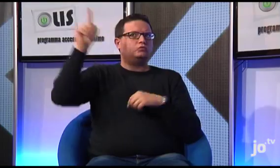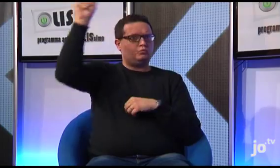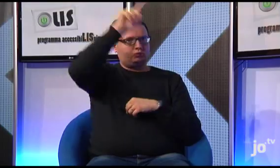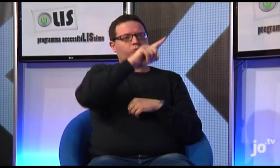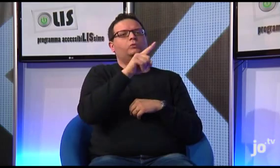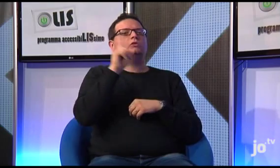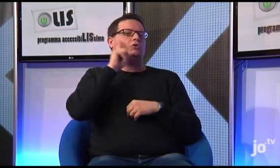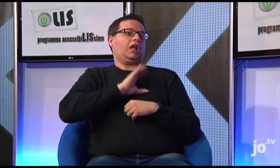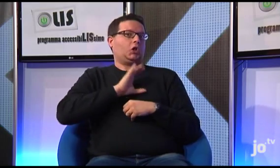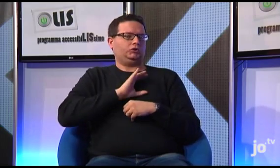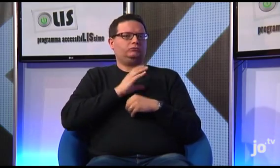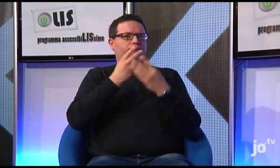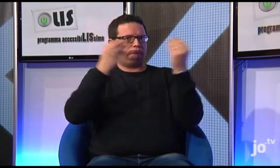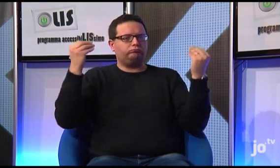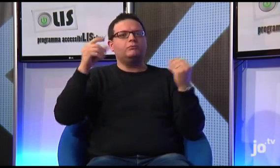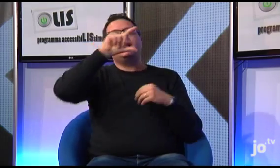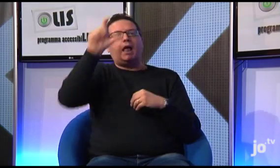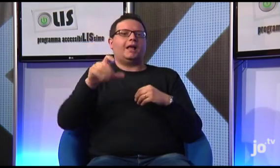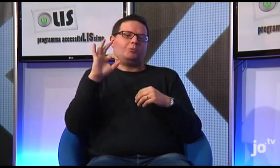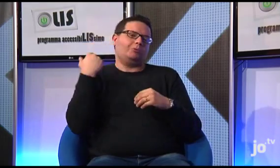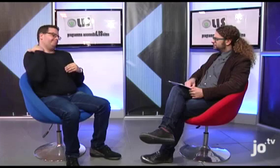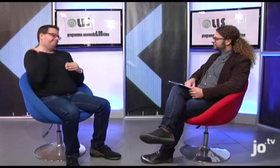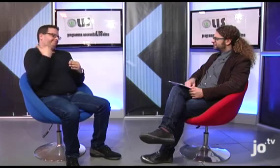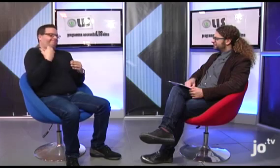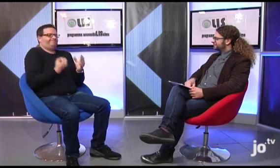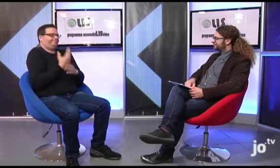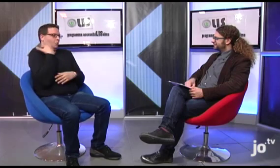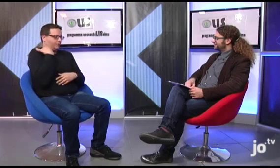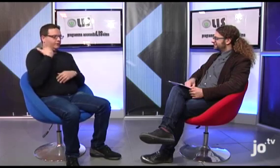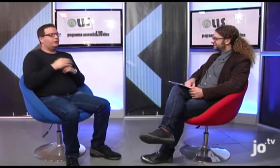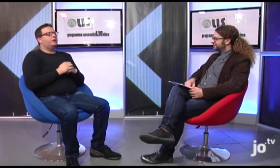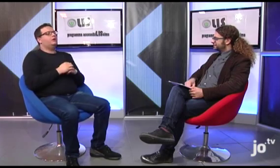in diversi paesi del mondo, anzi, qui in Italia ci sono i gruppi di più recente costituzione.